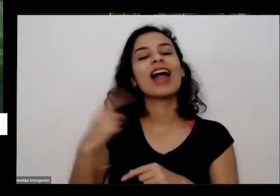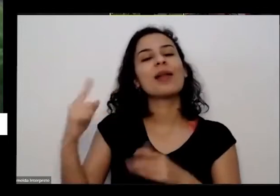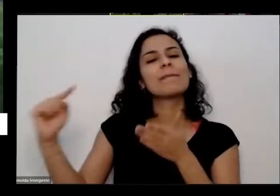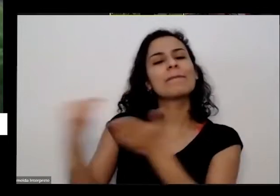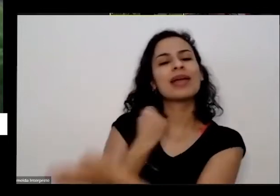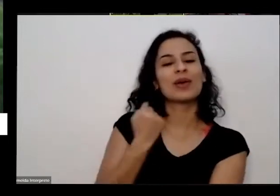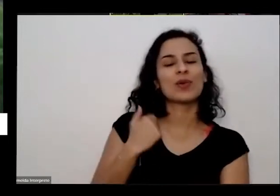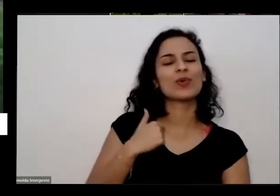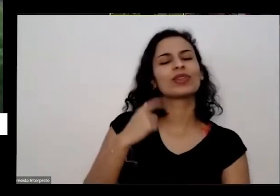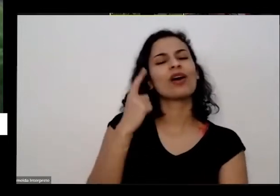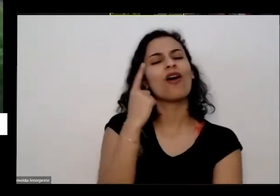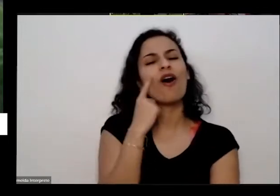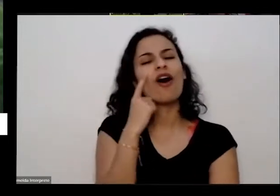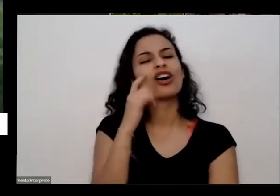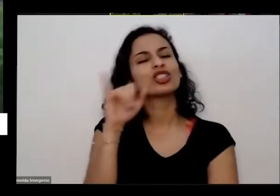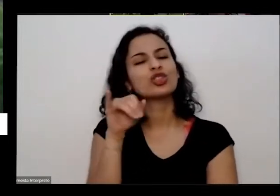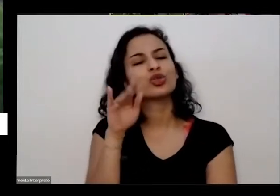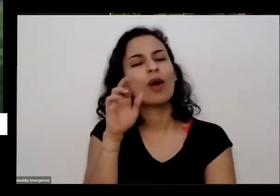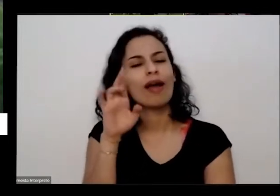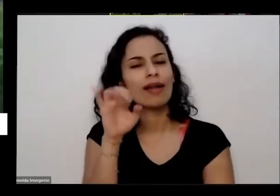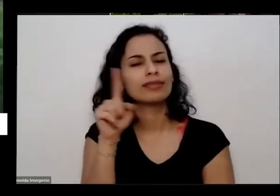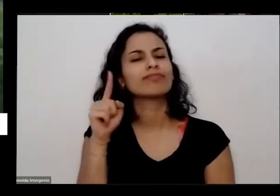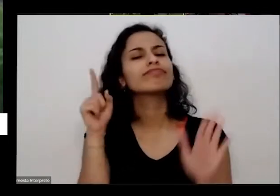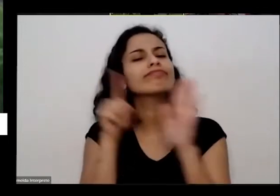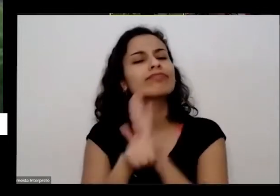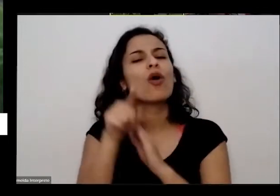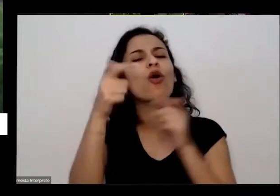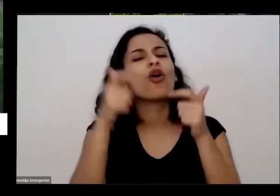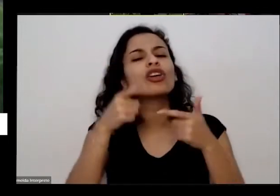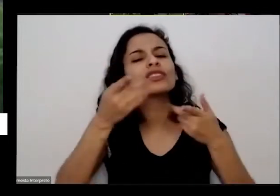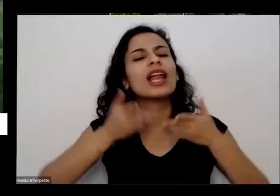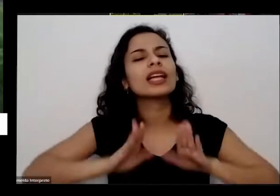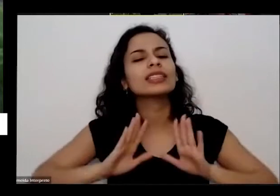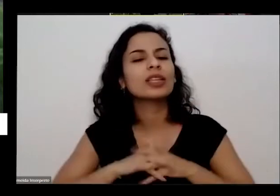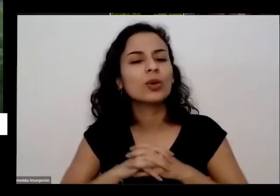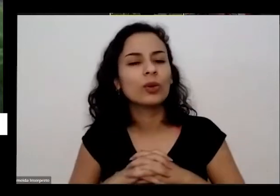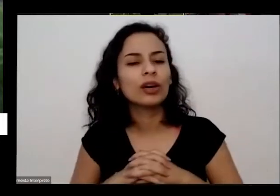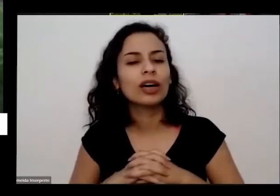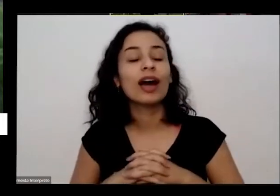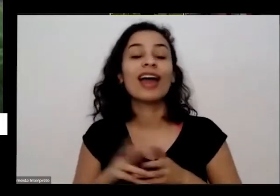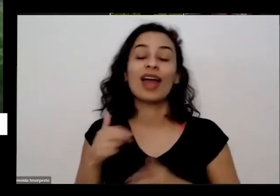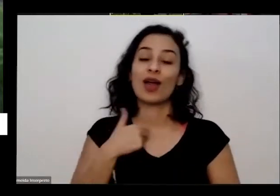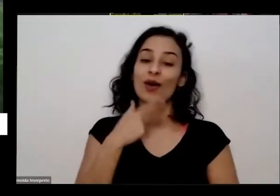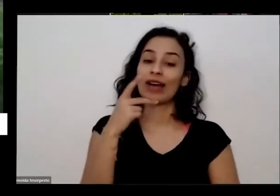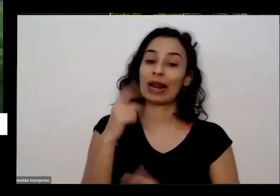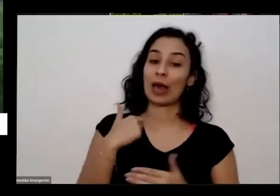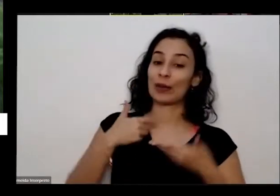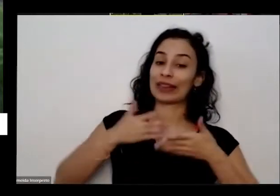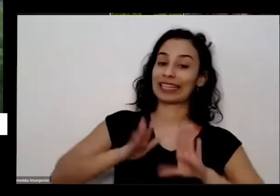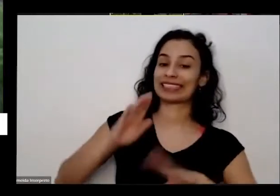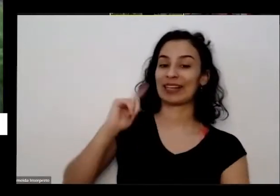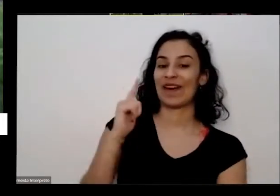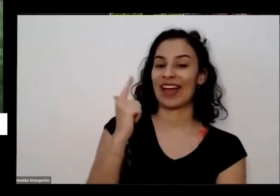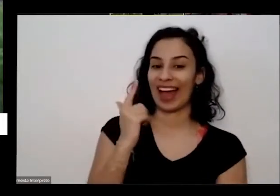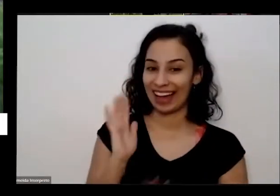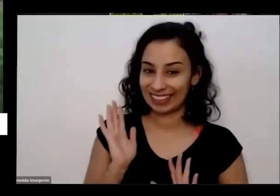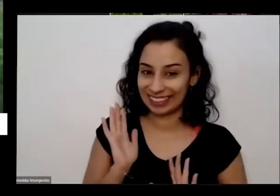você você nasceu onde mesmo aí eu digo assim a nossa em Goiânia já sei que não sei que vai